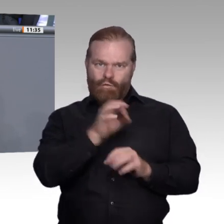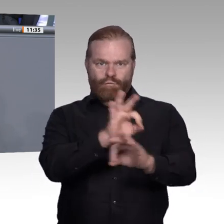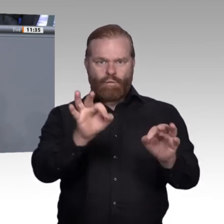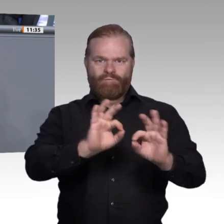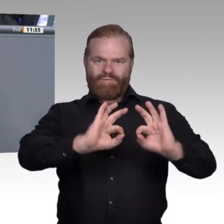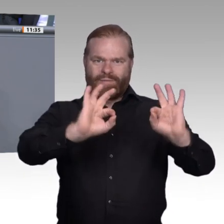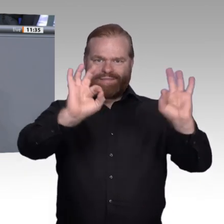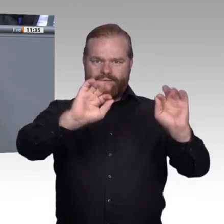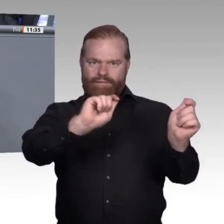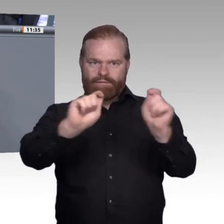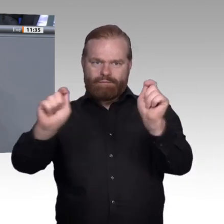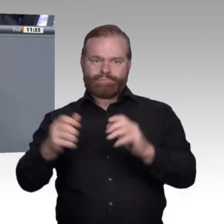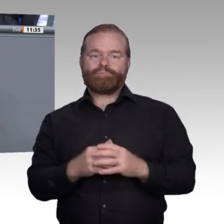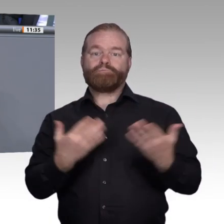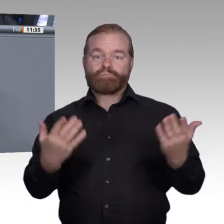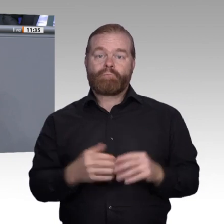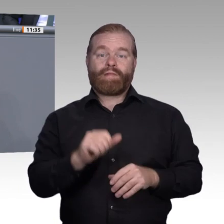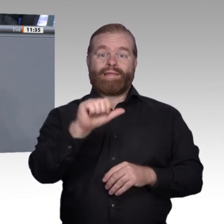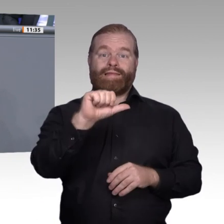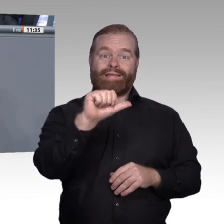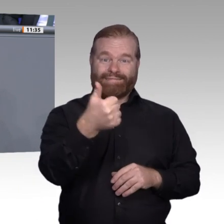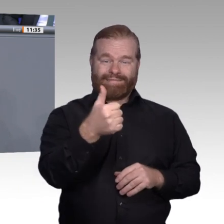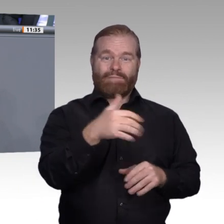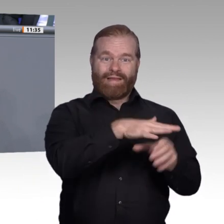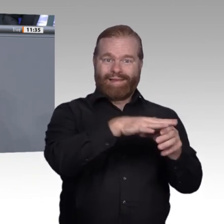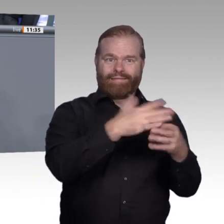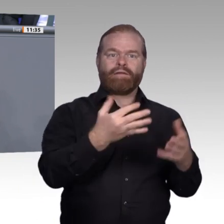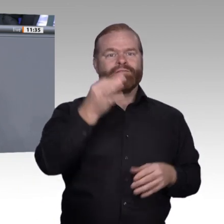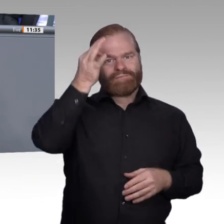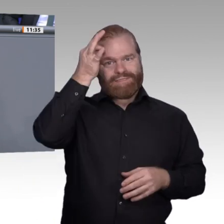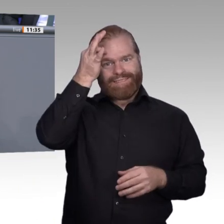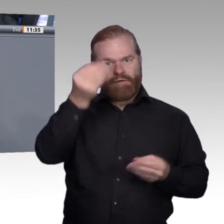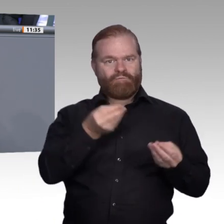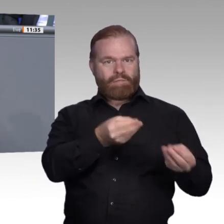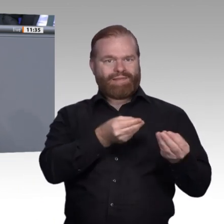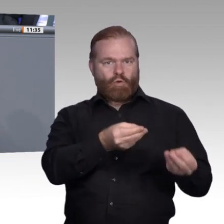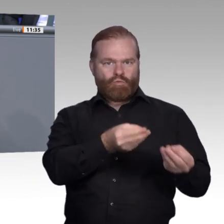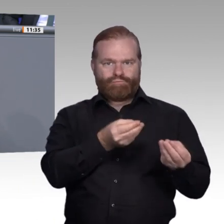natürlich auch das Berufsschulpersonal und die betrieblichen Ausbilder fit gemacht